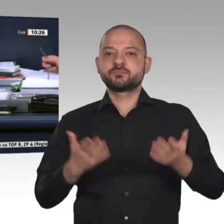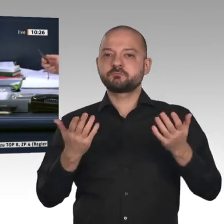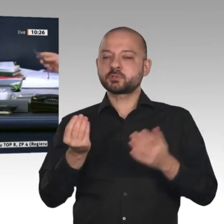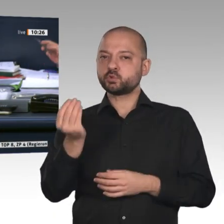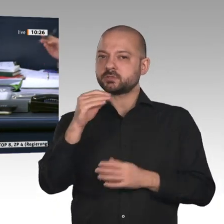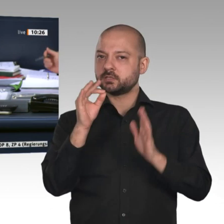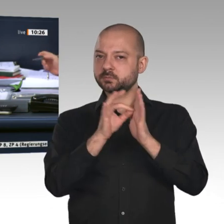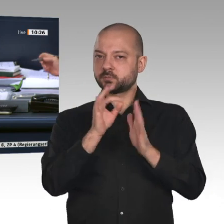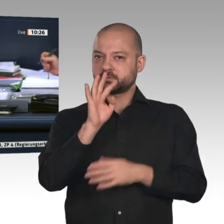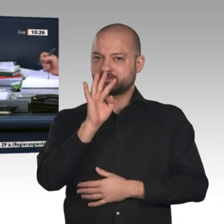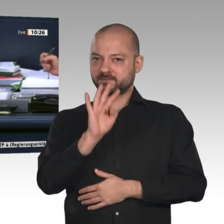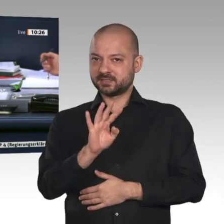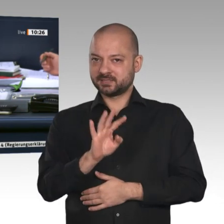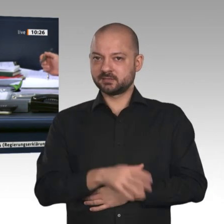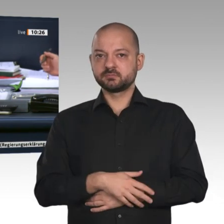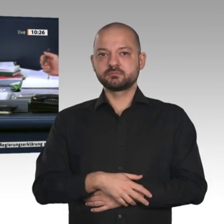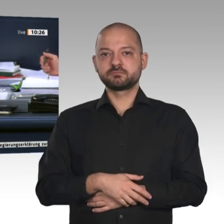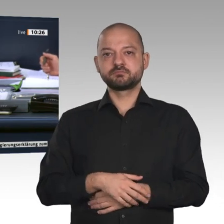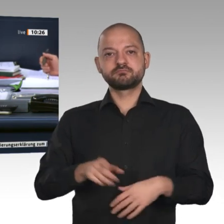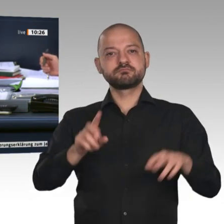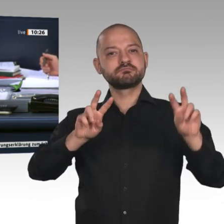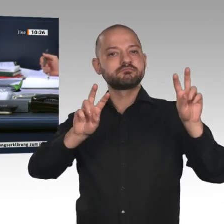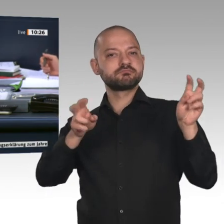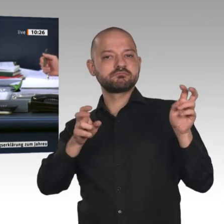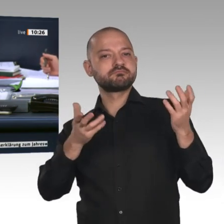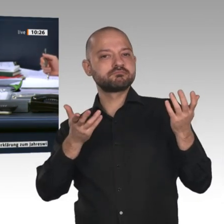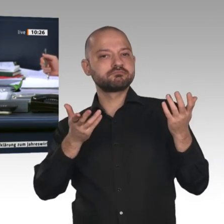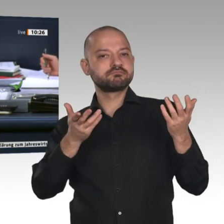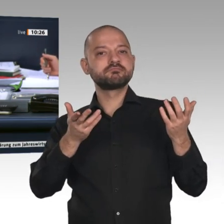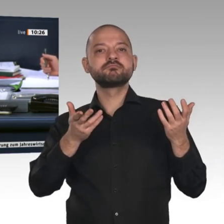Fraktion Bündnis 90/Die Grünen mit dem Titel „Wirtschaft zukunftsfähig